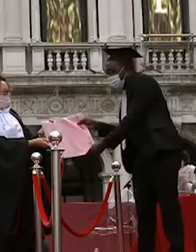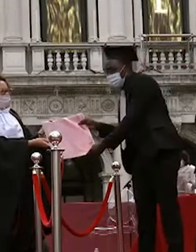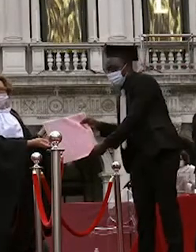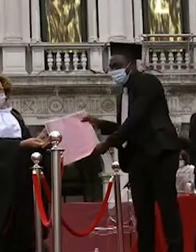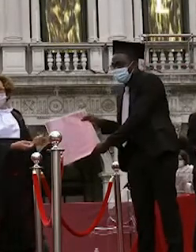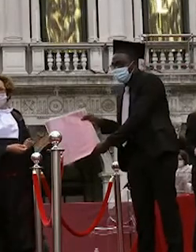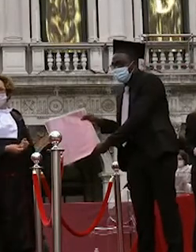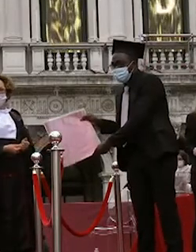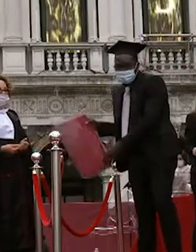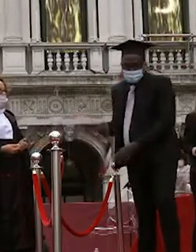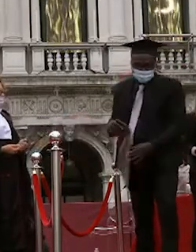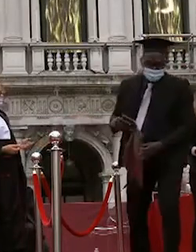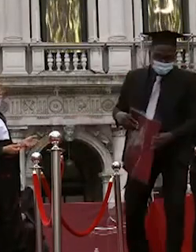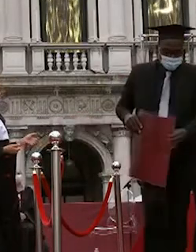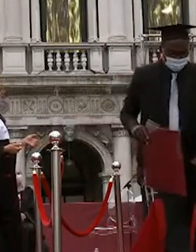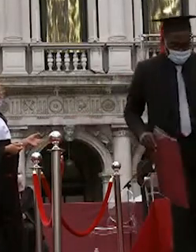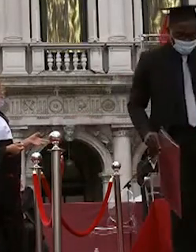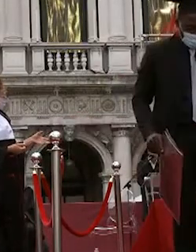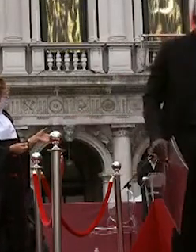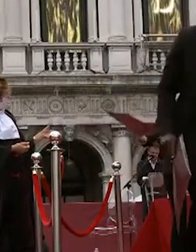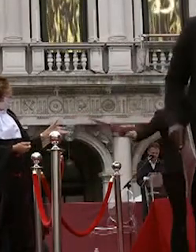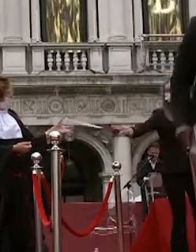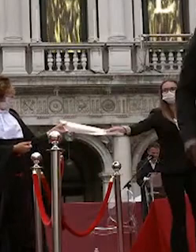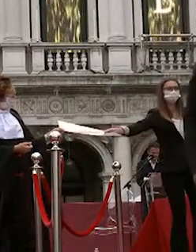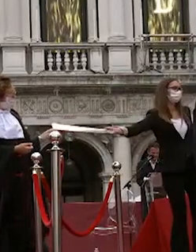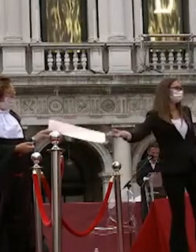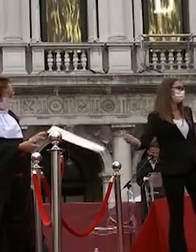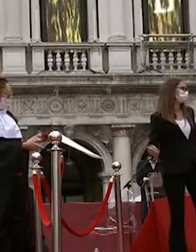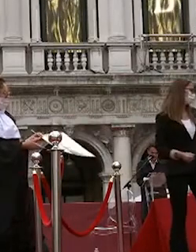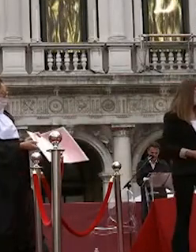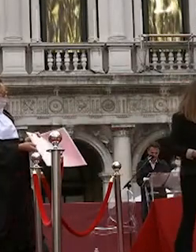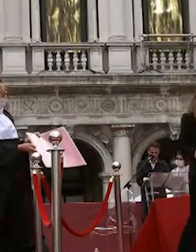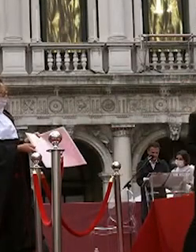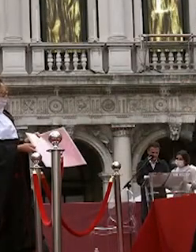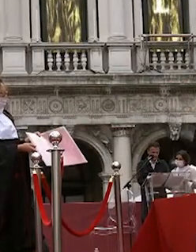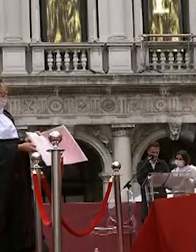lisa marchesan leonardo zabotti